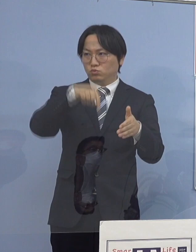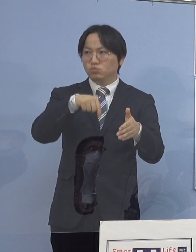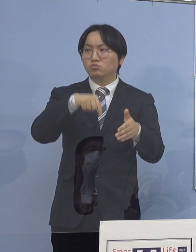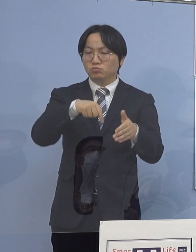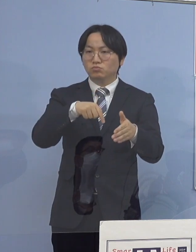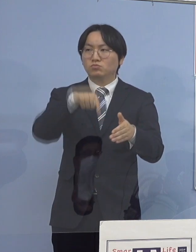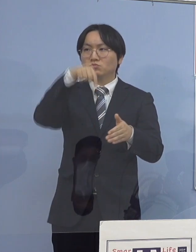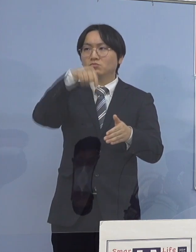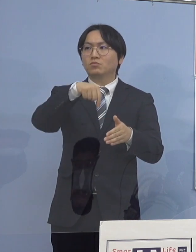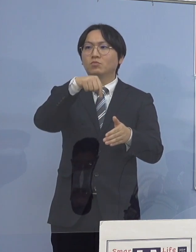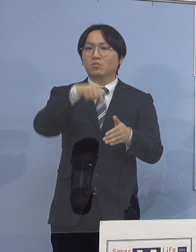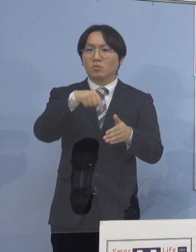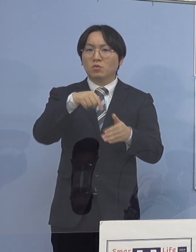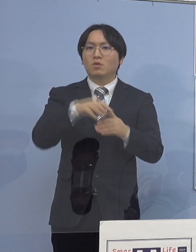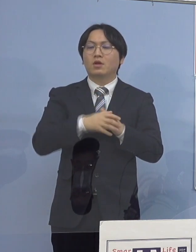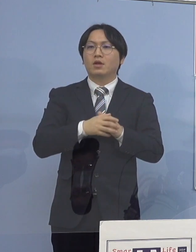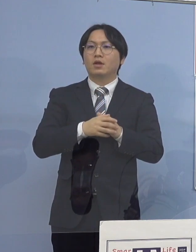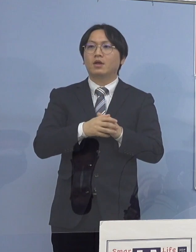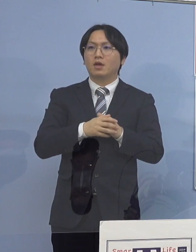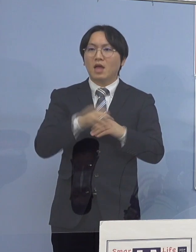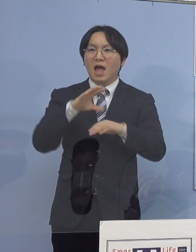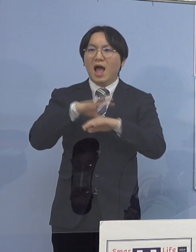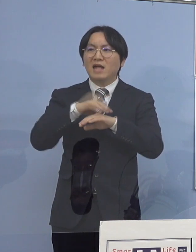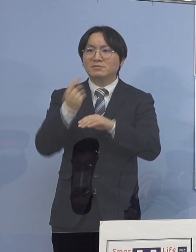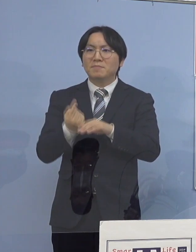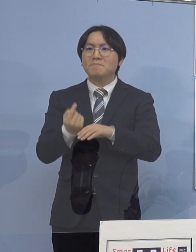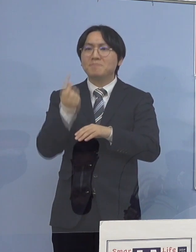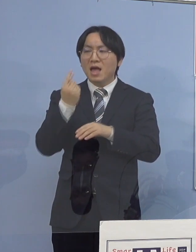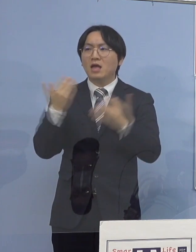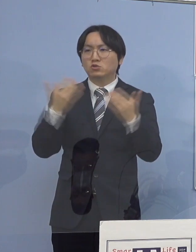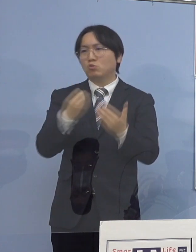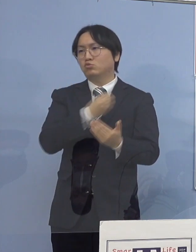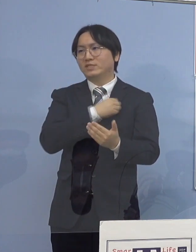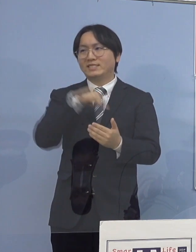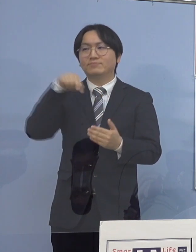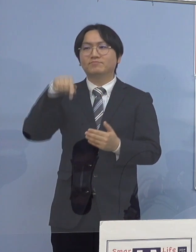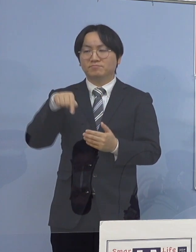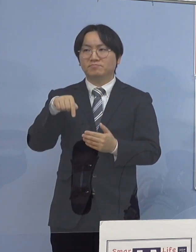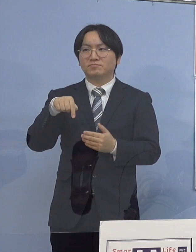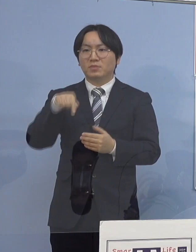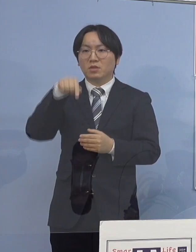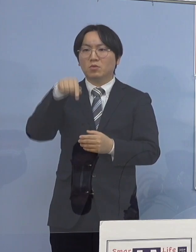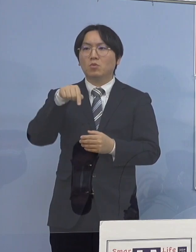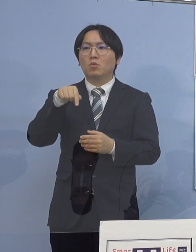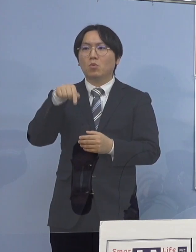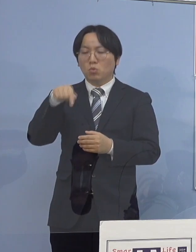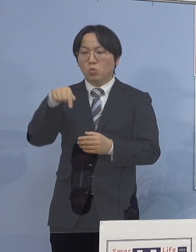こちらにつきましても初発の職員の方 こちらは二次感染が実はあったんですが